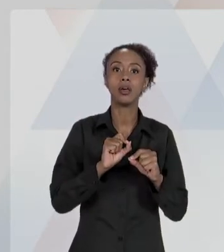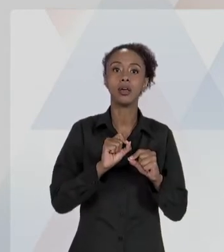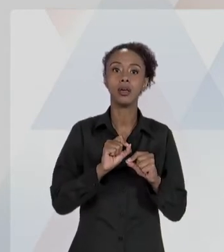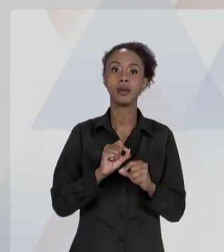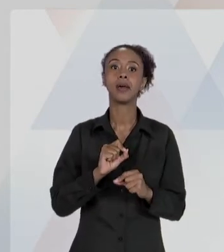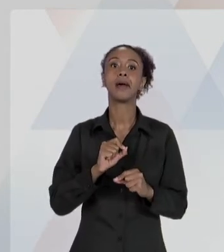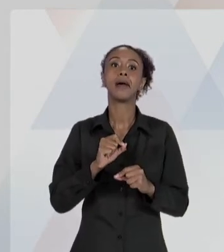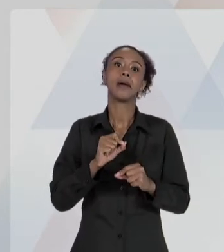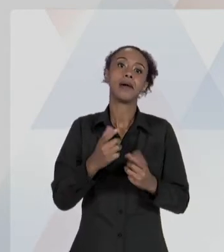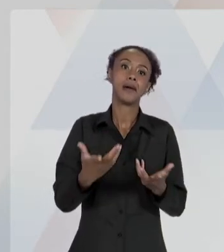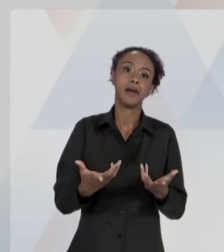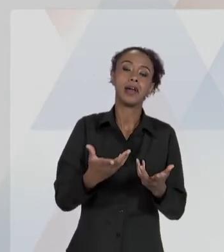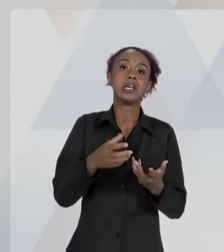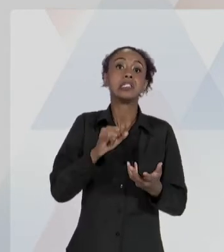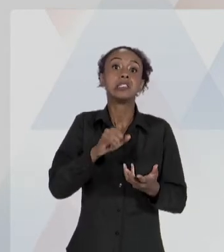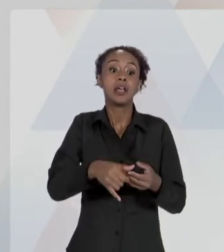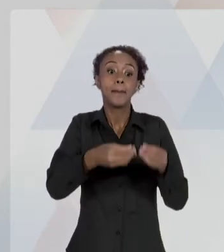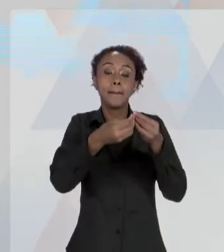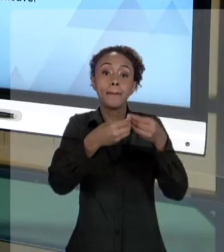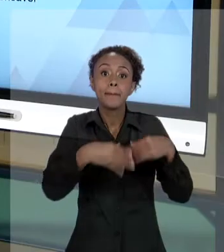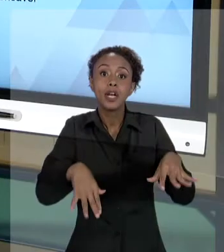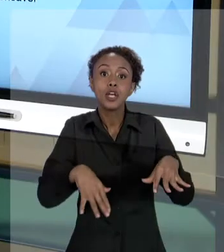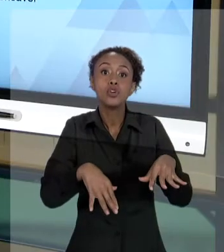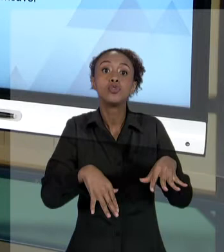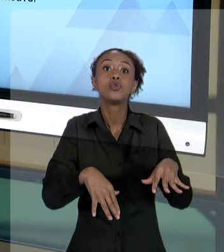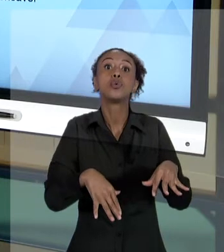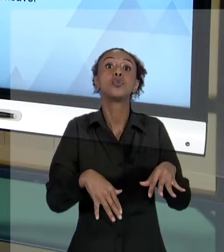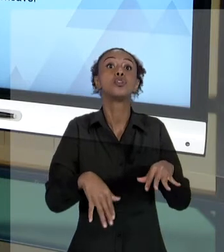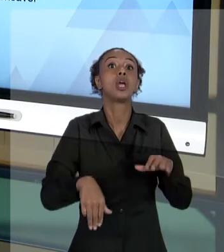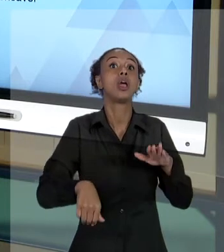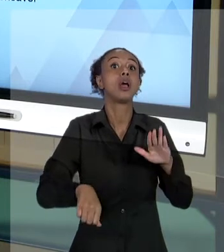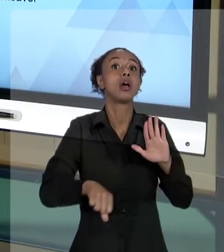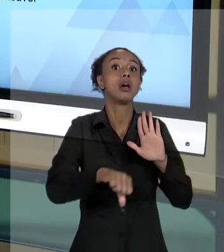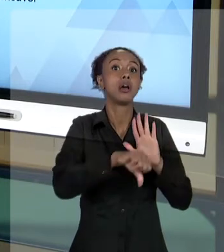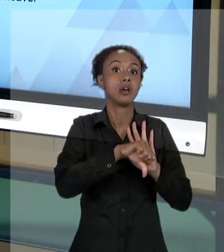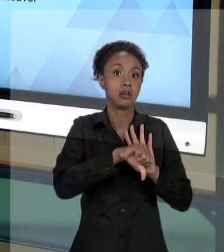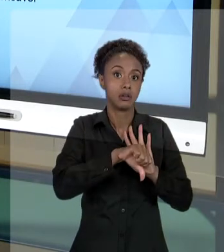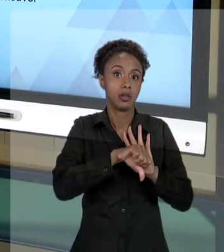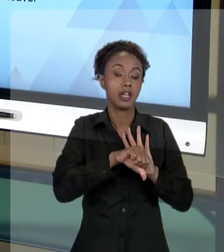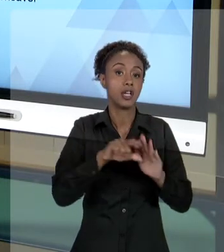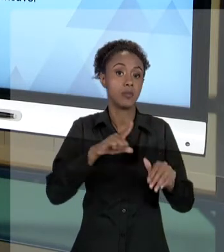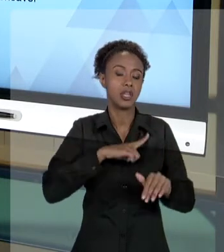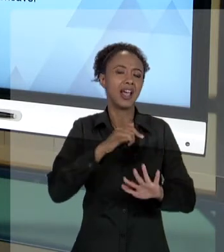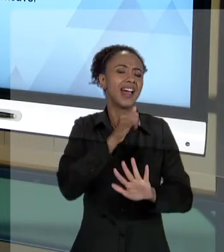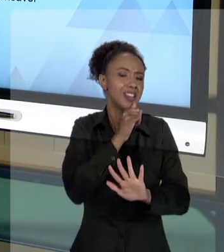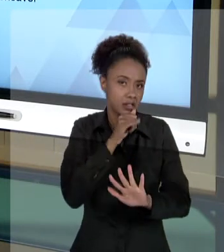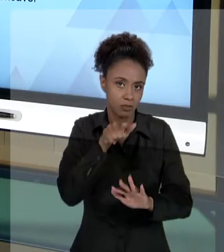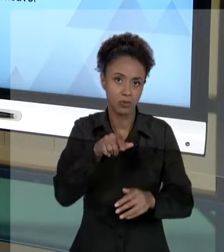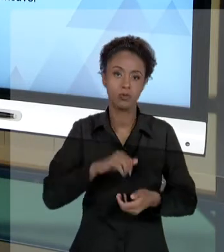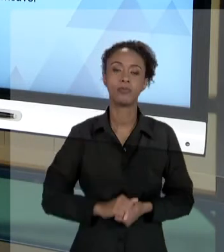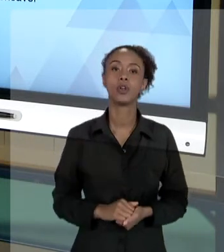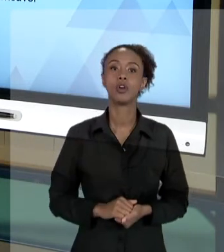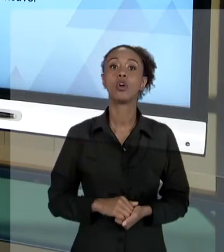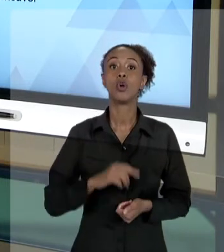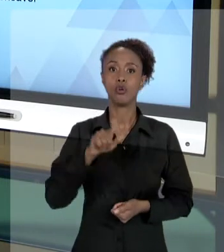[RAFAEL] PERCEBAM DO QUE ESTAMOS FALANDO AQUI. ESTAMOS SUGERINDO A VOCÊ, QUE EM SUA ATIVIDADE DE GESTÃO, RESPEITE OS PRINCÍPIOS DA ADMINISTRAÇÃO